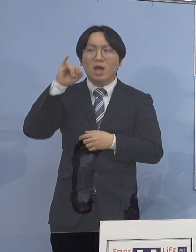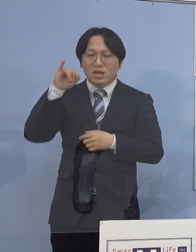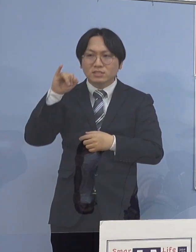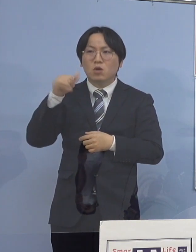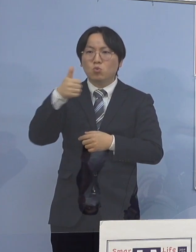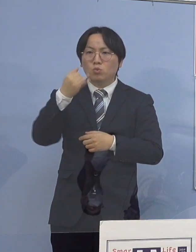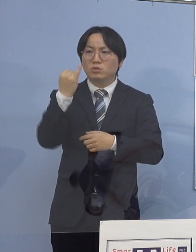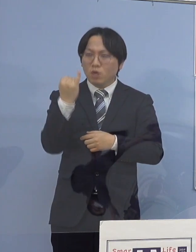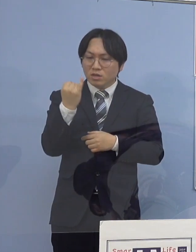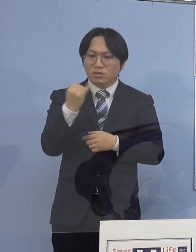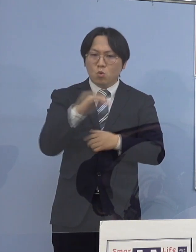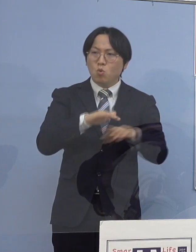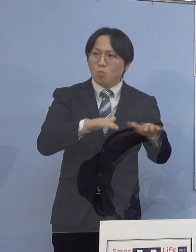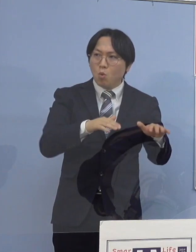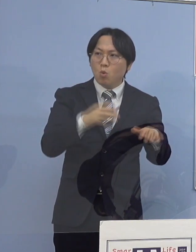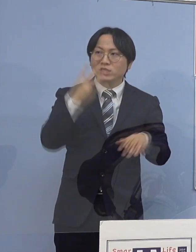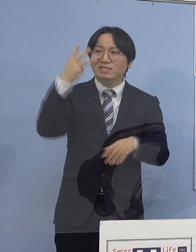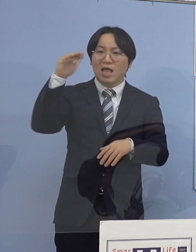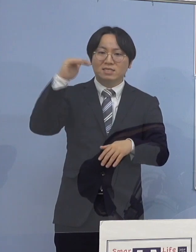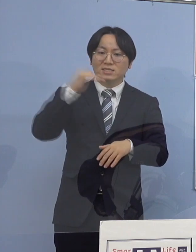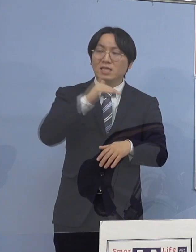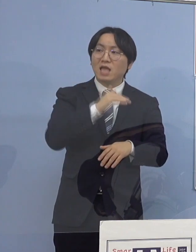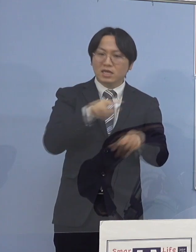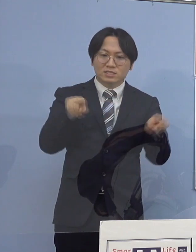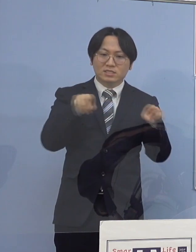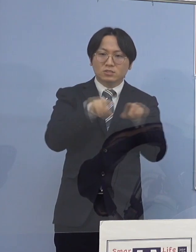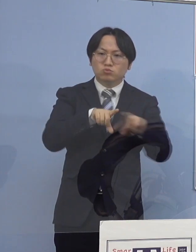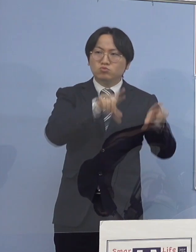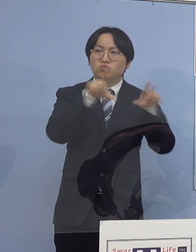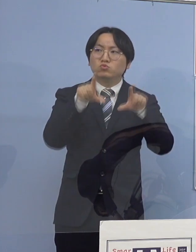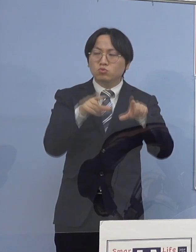昨今では独居の高齢者の方も 増えてはきているんですが